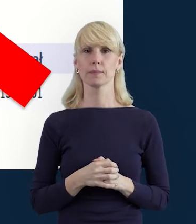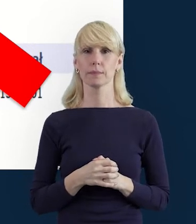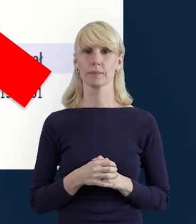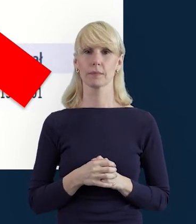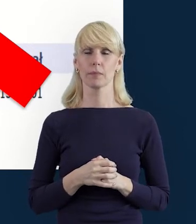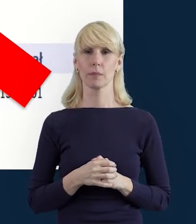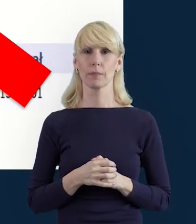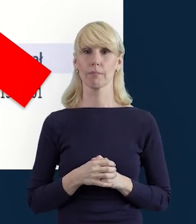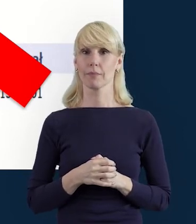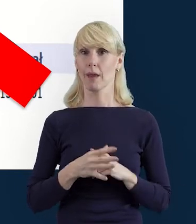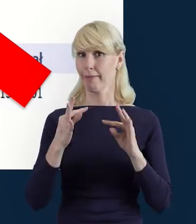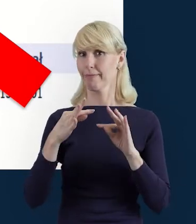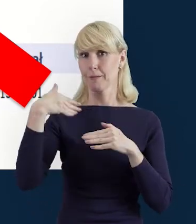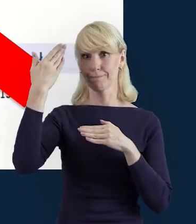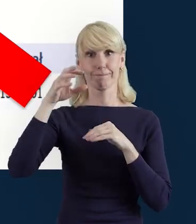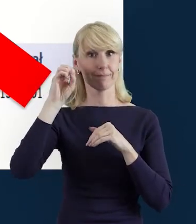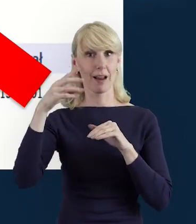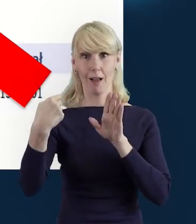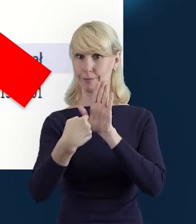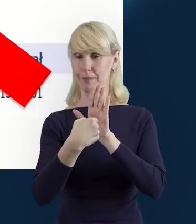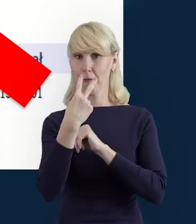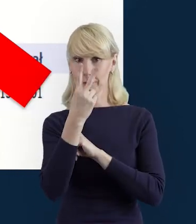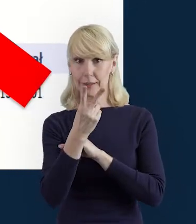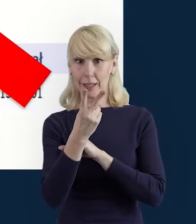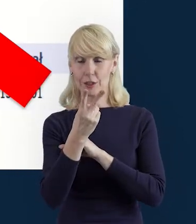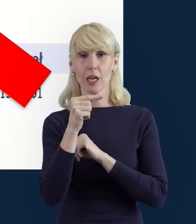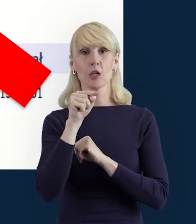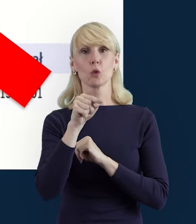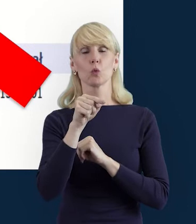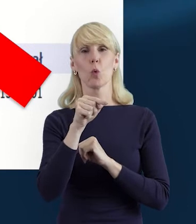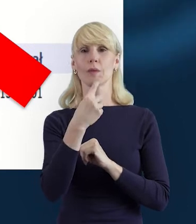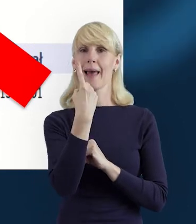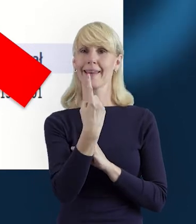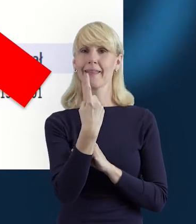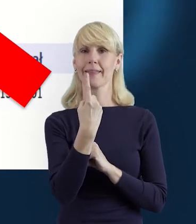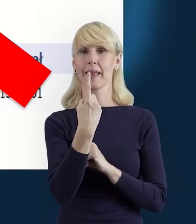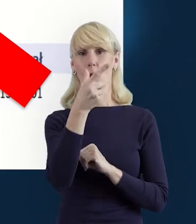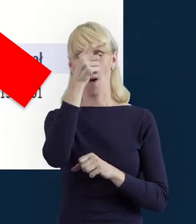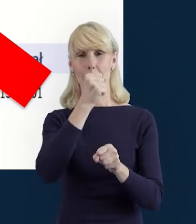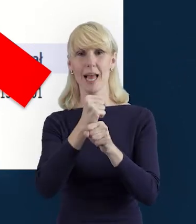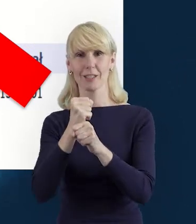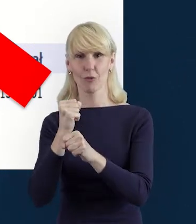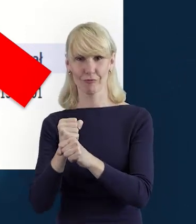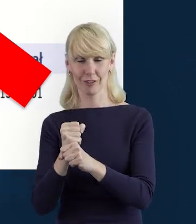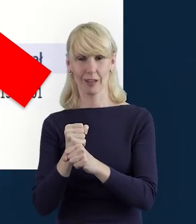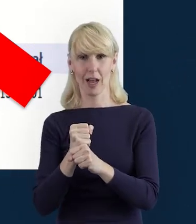Tutaj właśnie na slajdzie widzimy, że ten pracownik... dla tego pracownika przygotowano więcej niż jedno stanowisko.